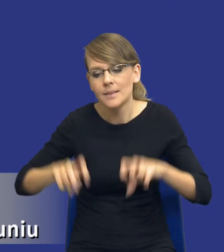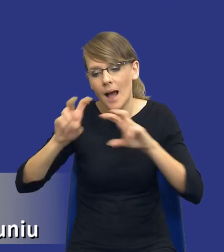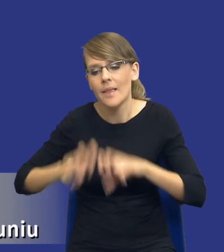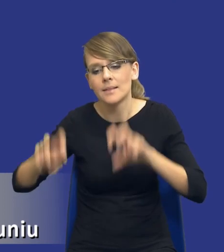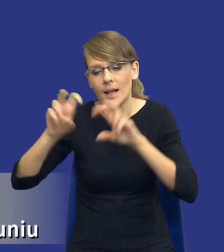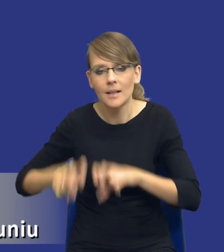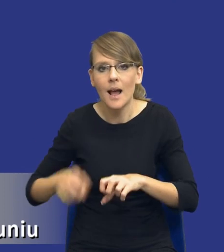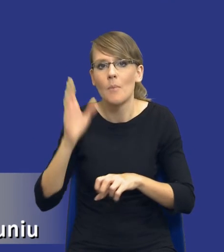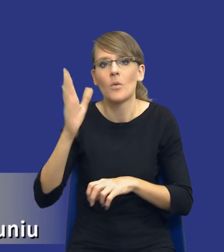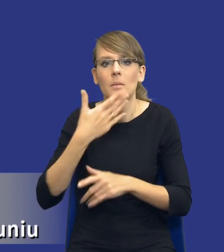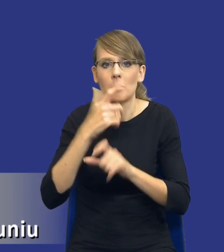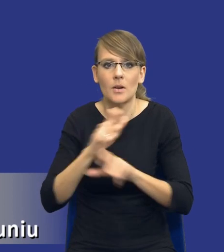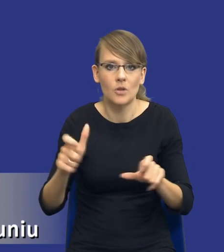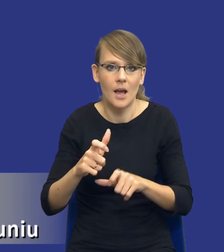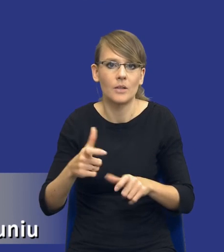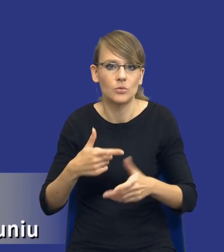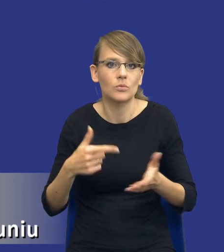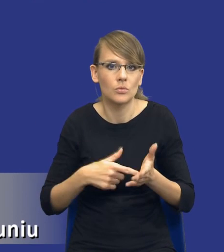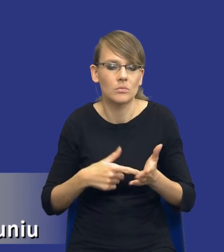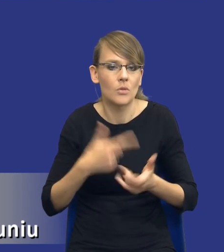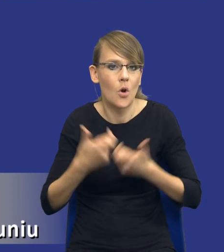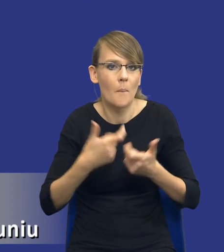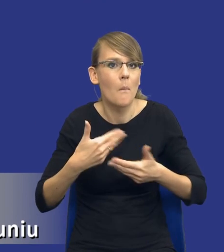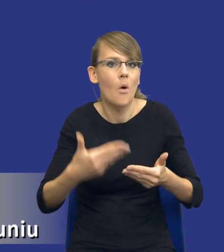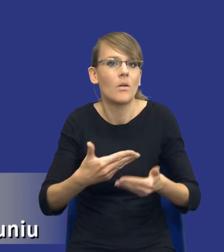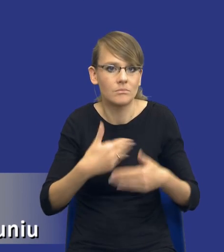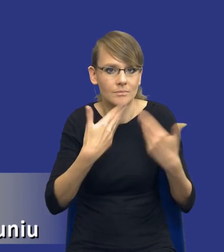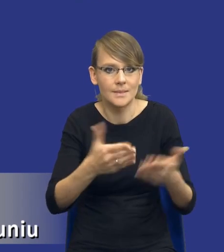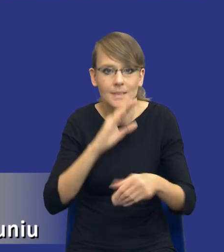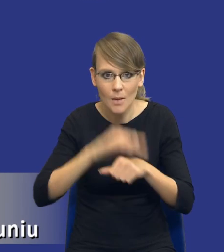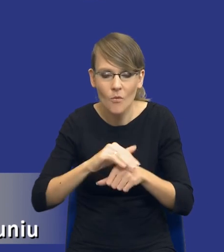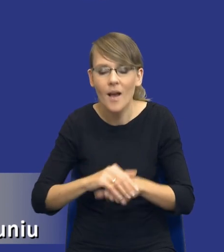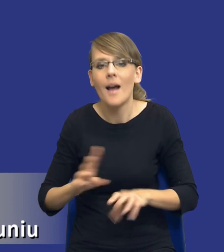czasu na przeprowadzenie postępowania o udzielenie zamówienia. Istotne, ale i najważniejsze chyba jest to